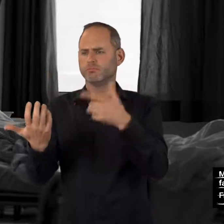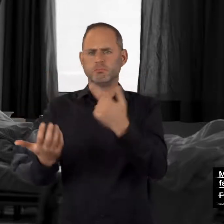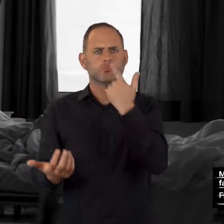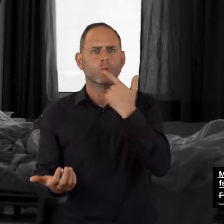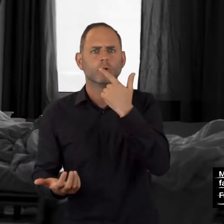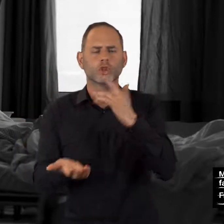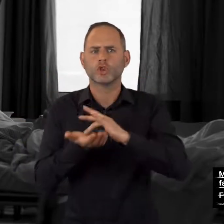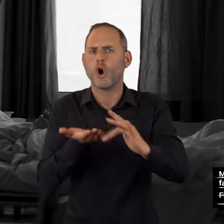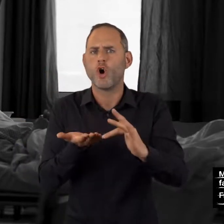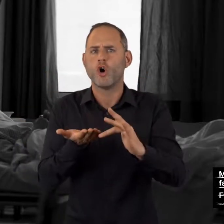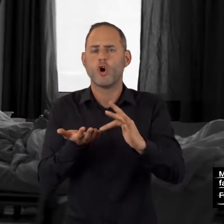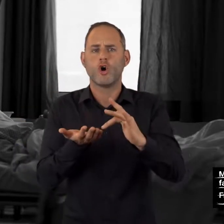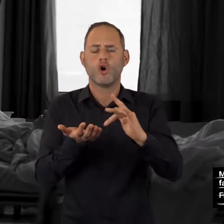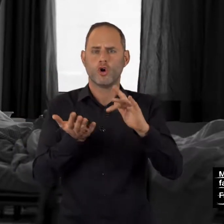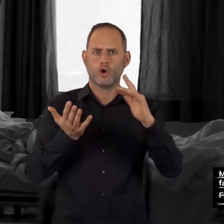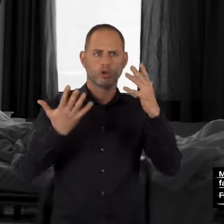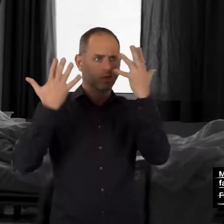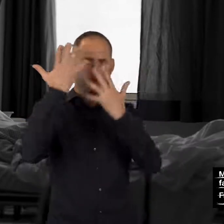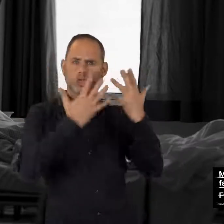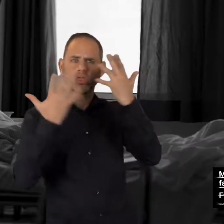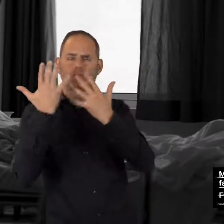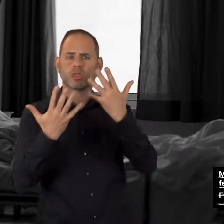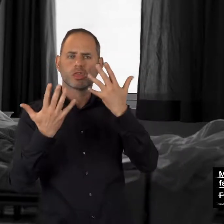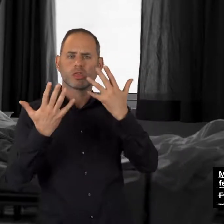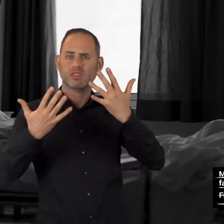trockener Mund, Schwindelgefühl,